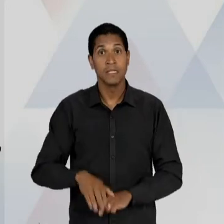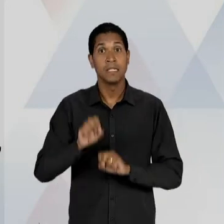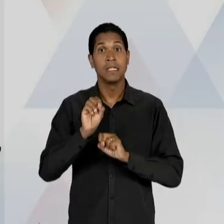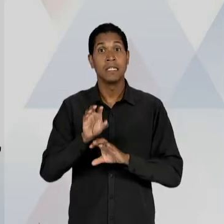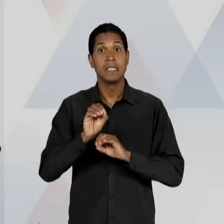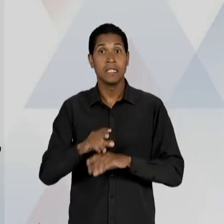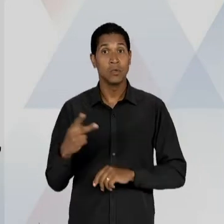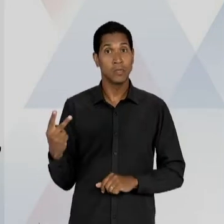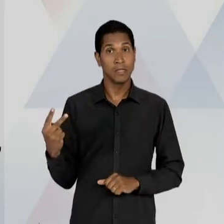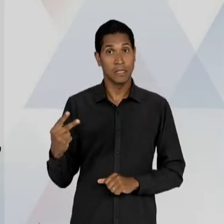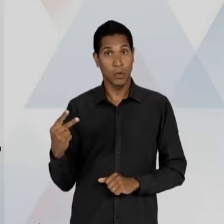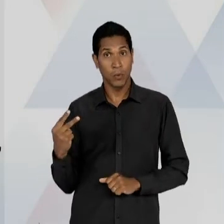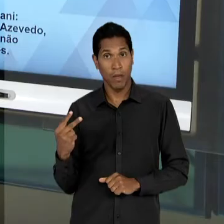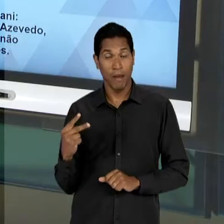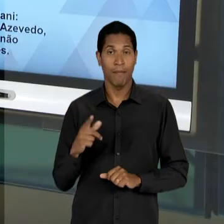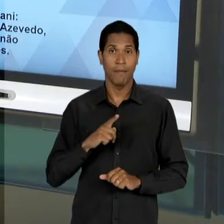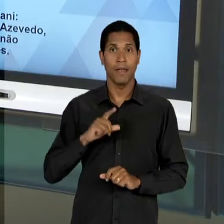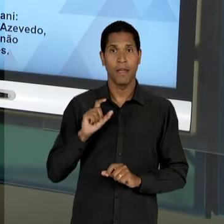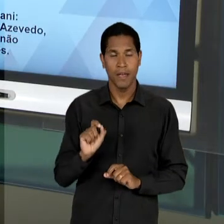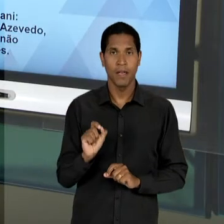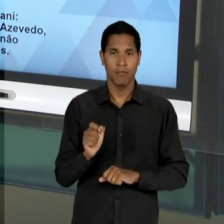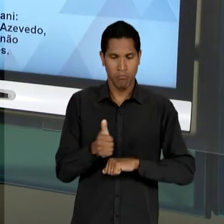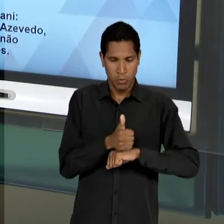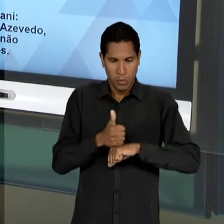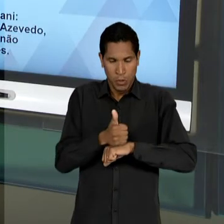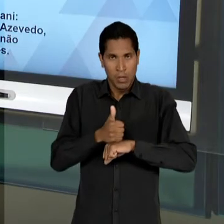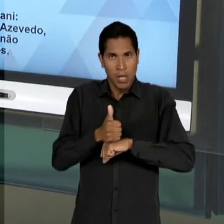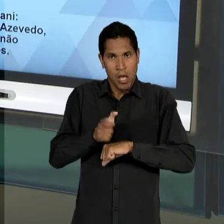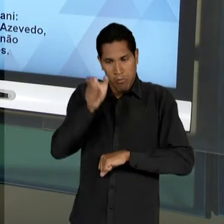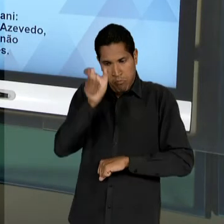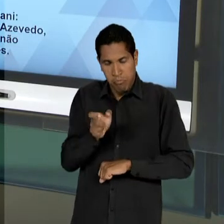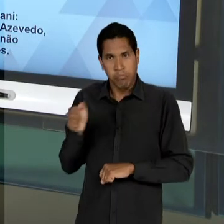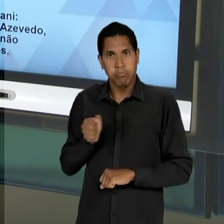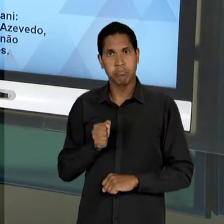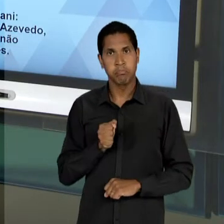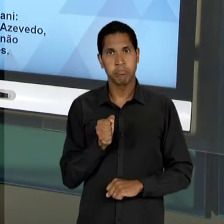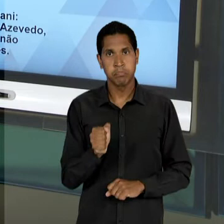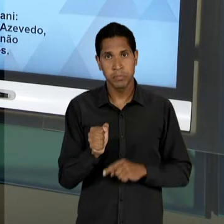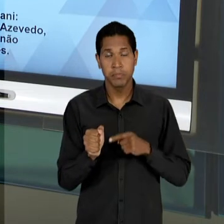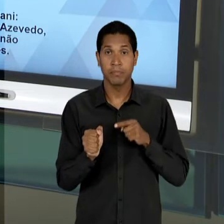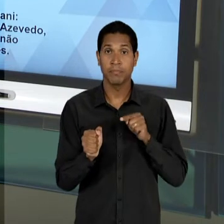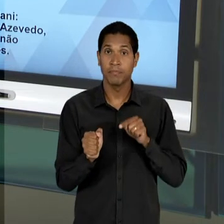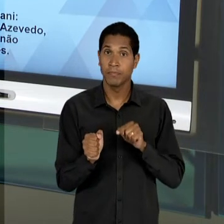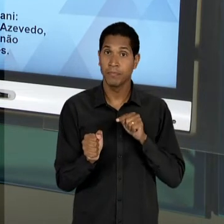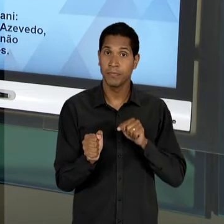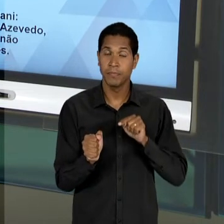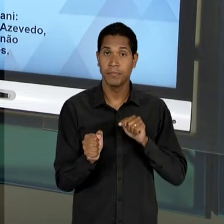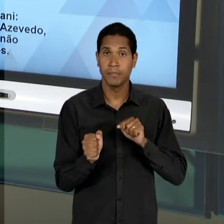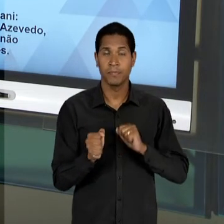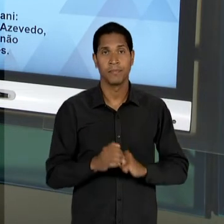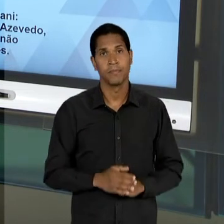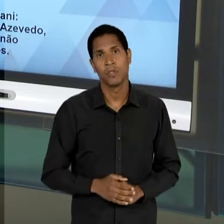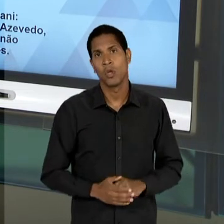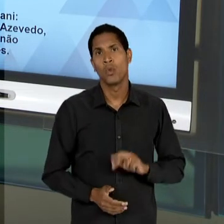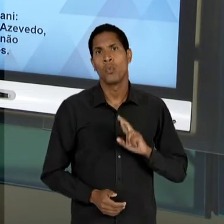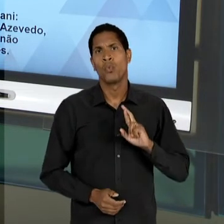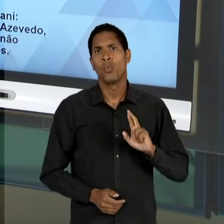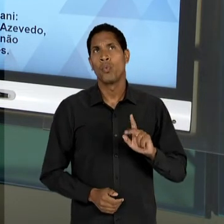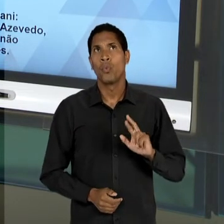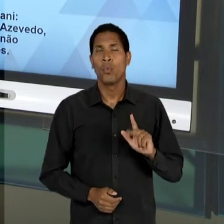PROFISSIONAL, MAS UM PROFISSIONAL QUE ESTEJA... QUE NÃO NECESSARIAMENTE IMPEÇA A POSSIBILIDADE DO